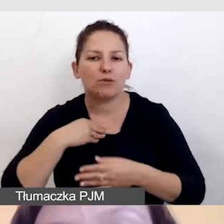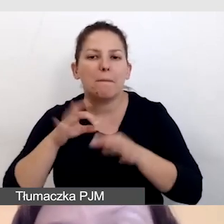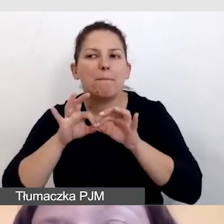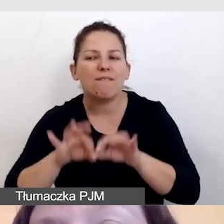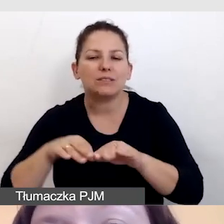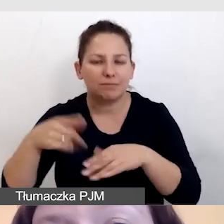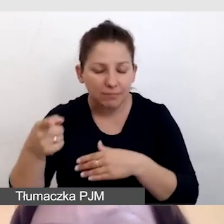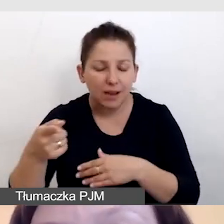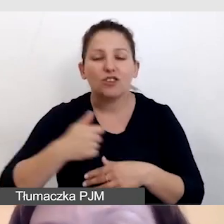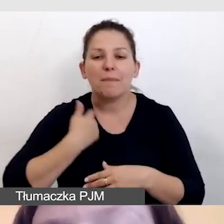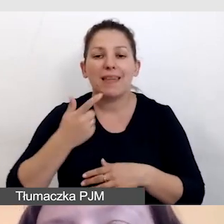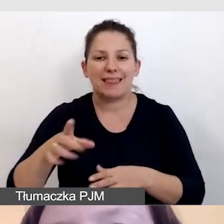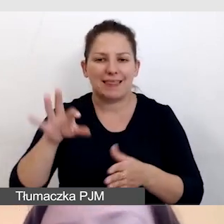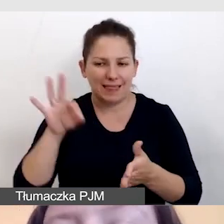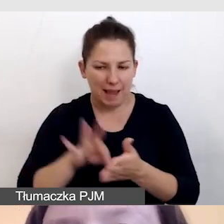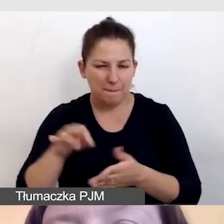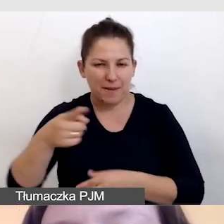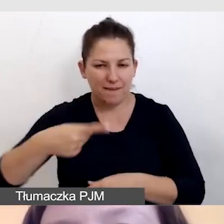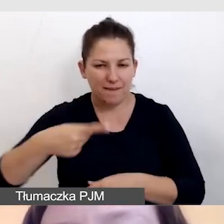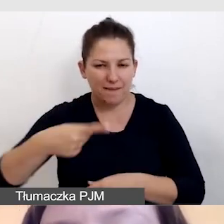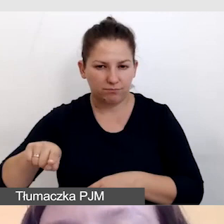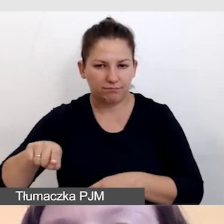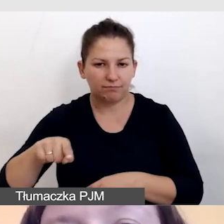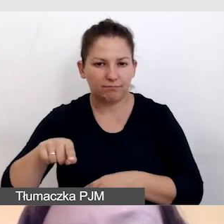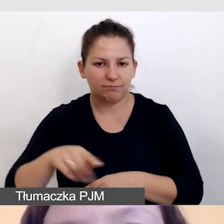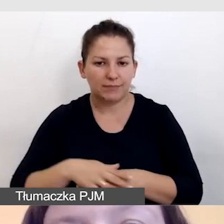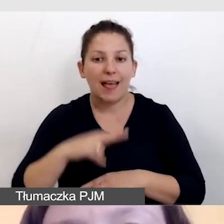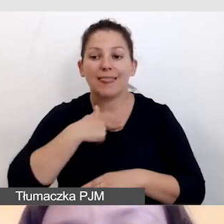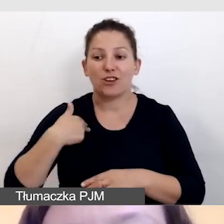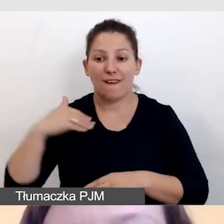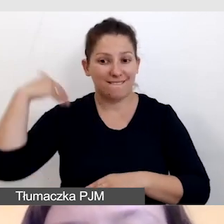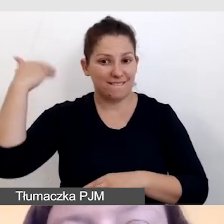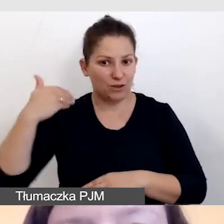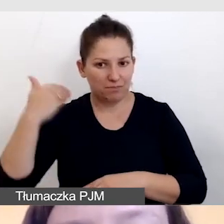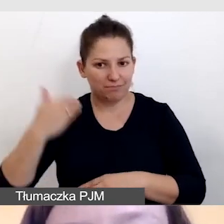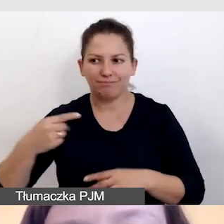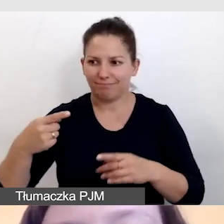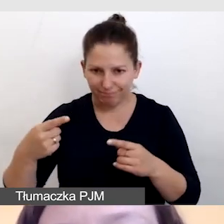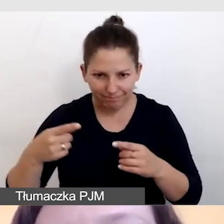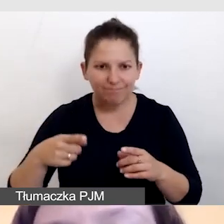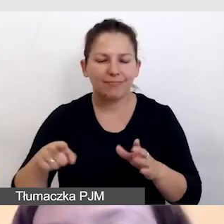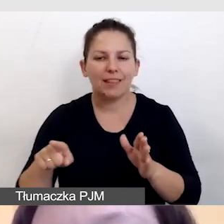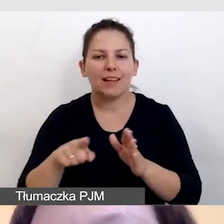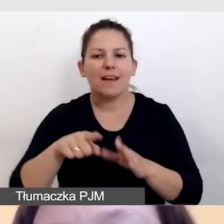aby na pewno nasze wystąpienie było użyteczne, ze ścieżką lektorską